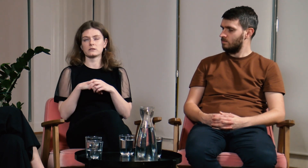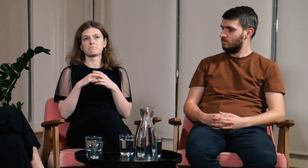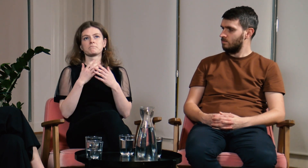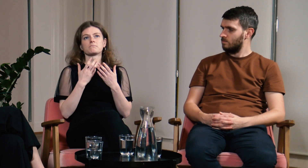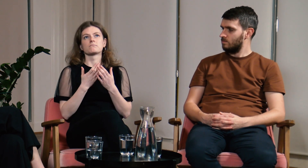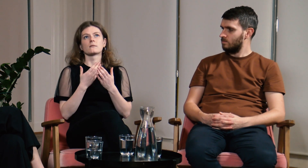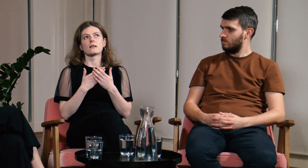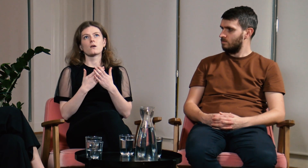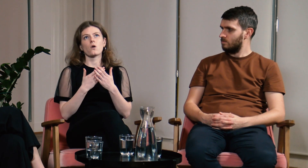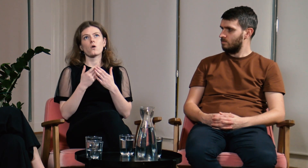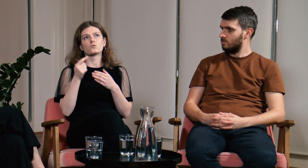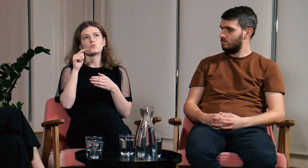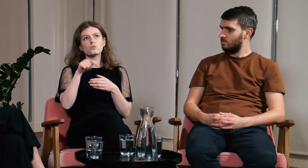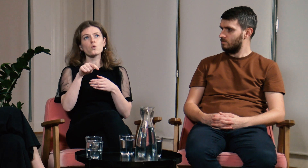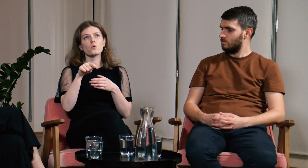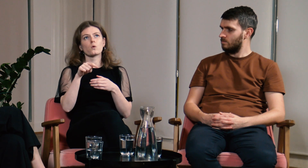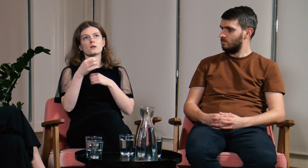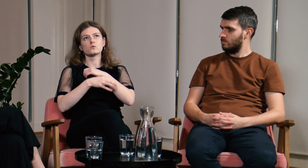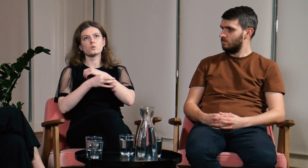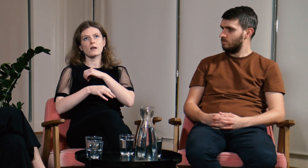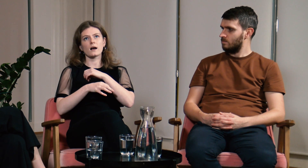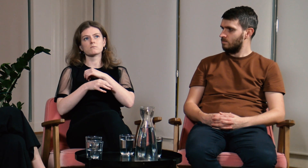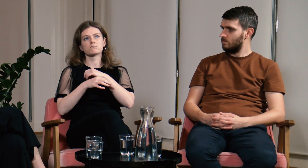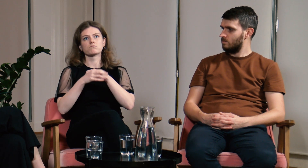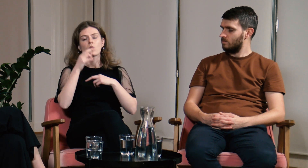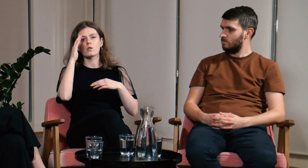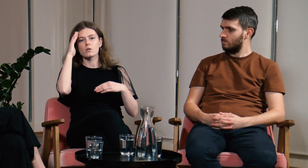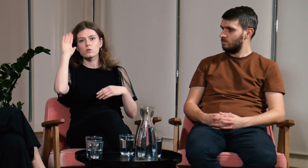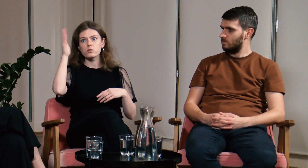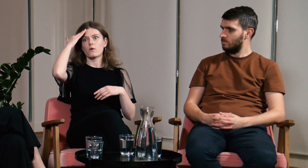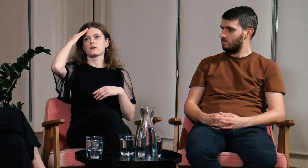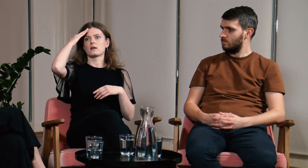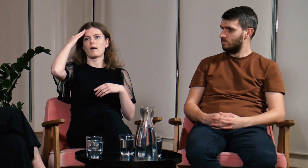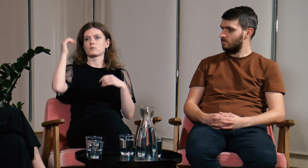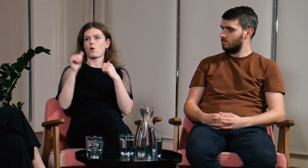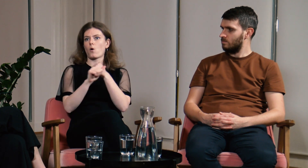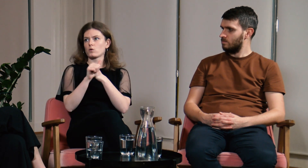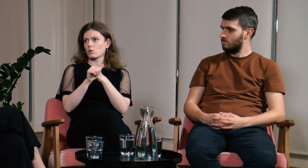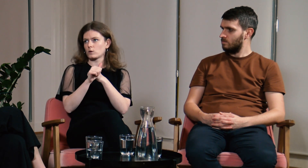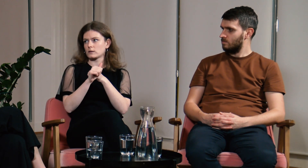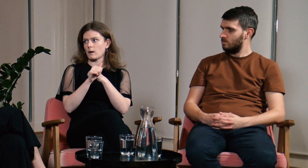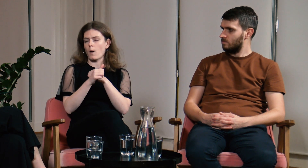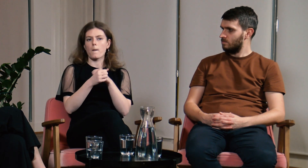Dopiero tutaj na studiach byłam w stanie te odpowiedzi znaleźć.